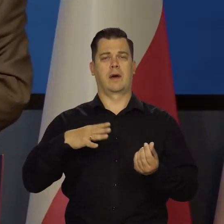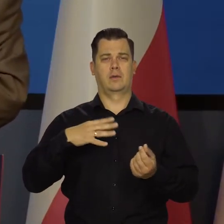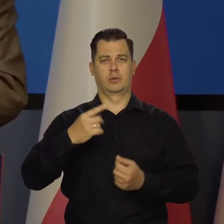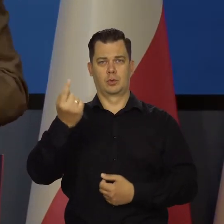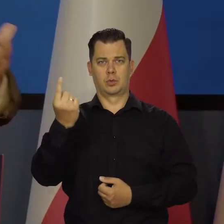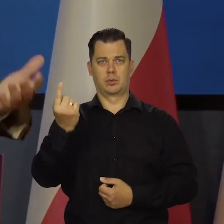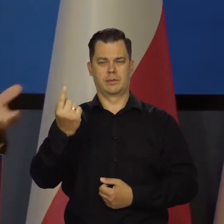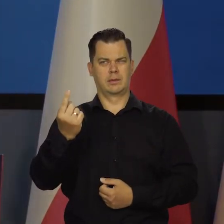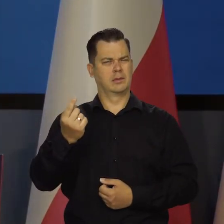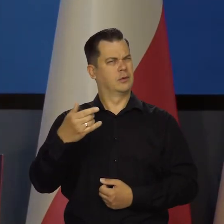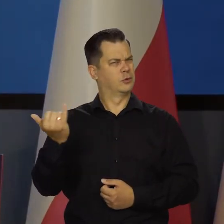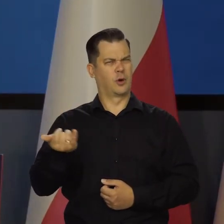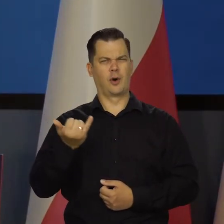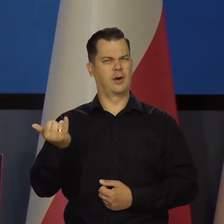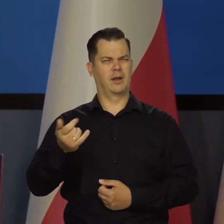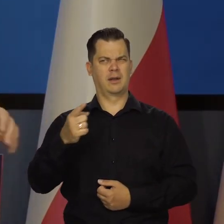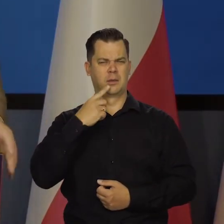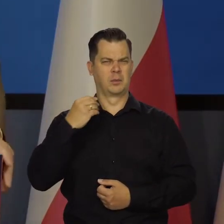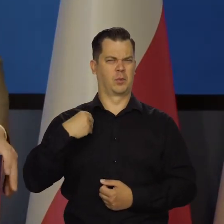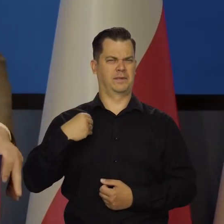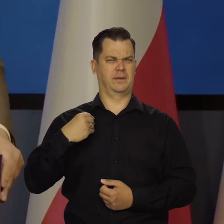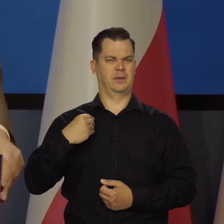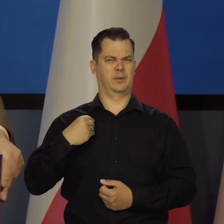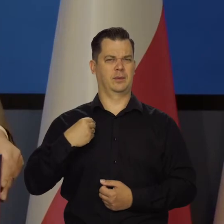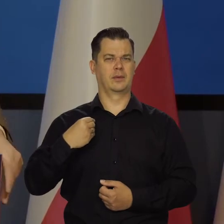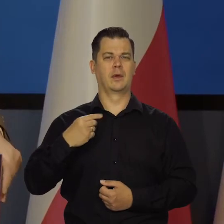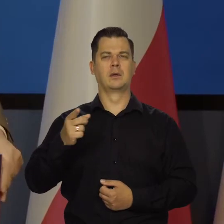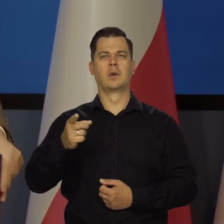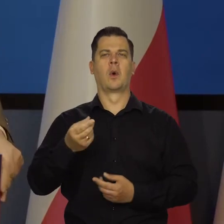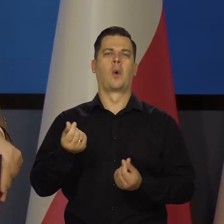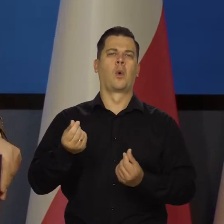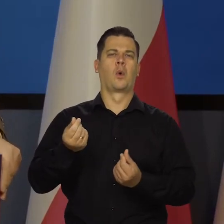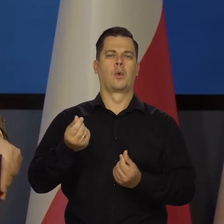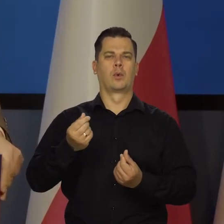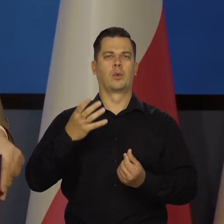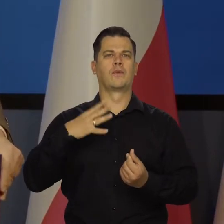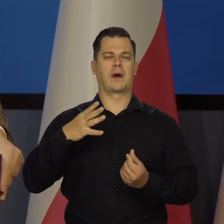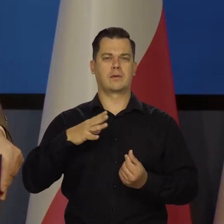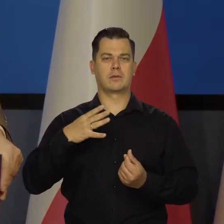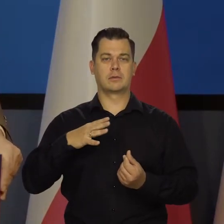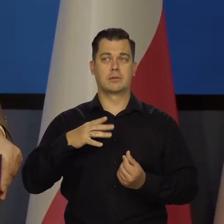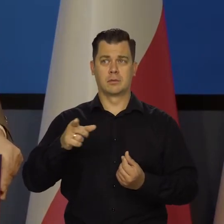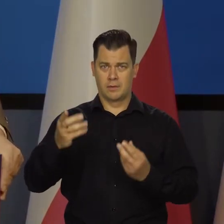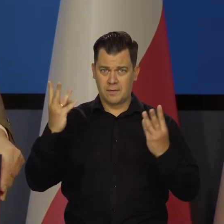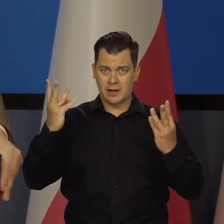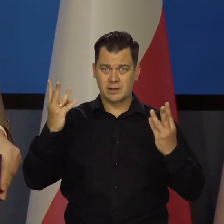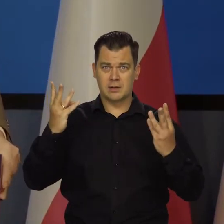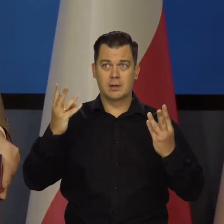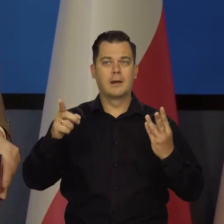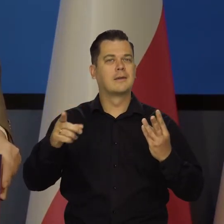bo ciągle to jest publicznie podnoszony ten kurs. Kurs złotego jest oczywiście ważny, ale my mamy wolny kurs,